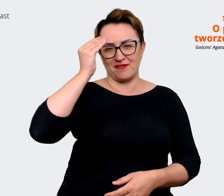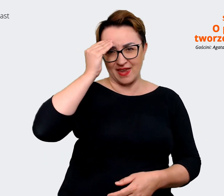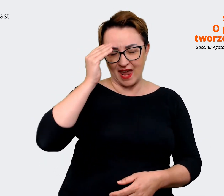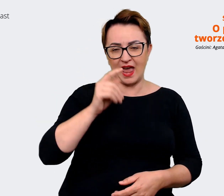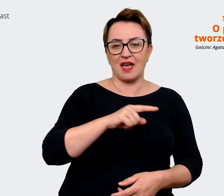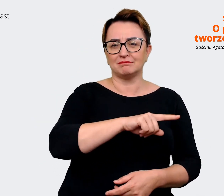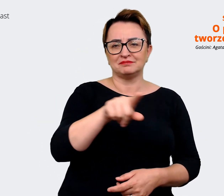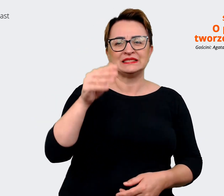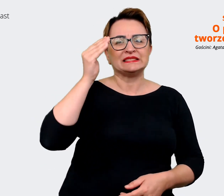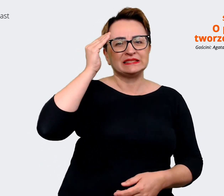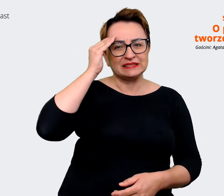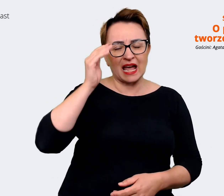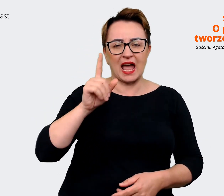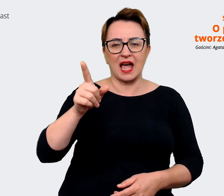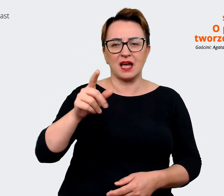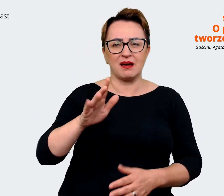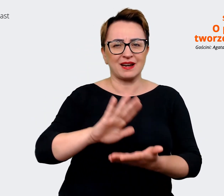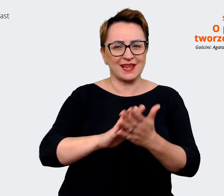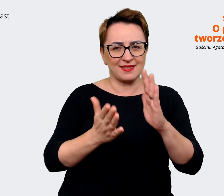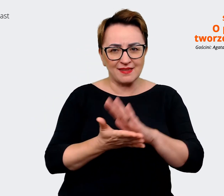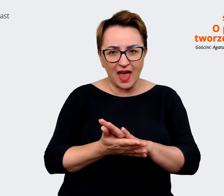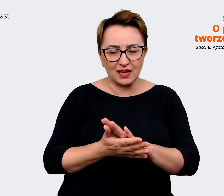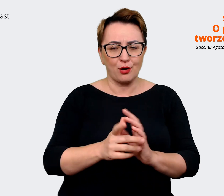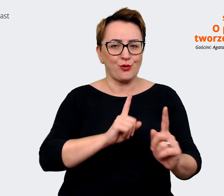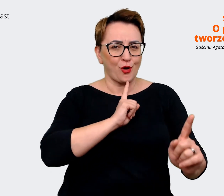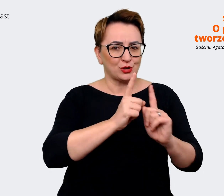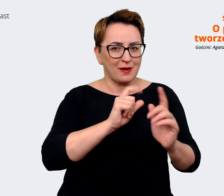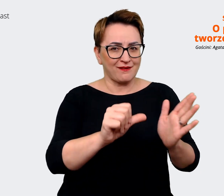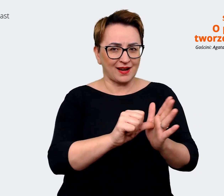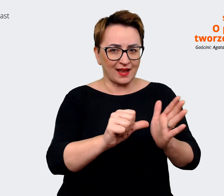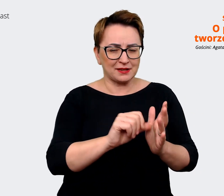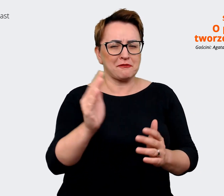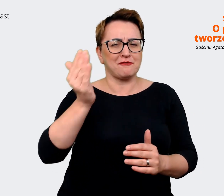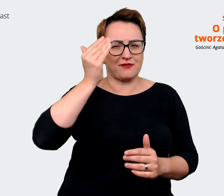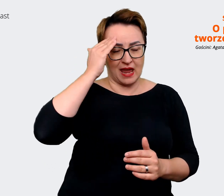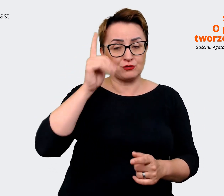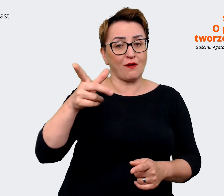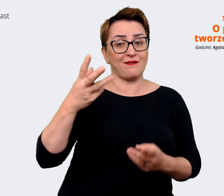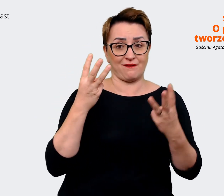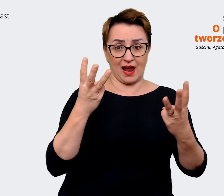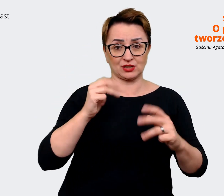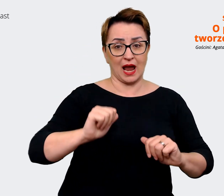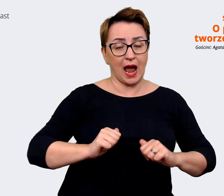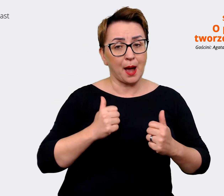to jest ważne, żeby tą wiedzę pozyskać. Też mają tą wiedzę na jakie aspekty warto zwrócić uwagę,